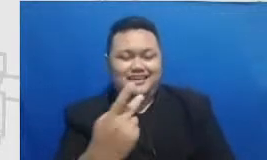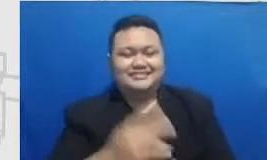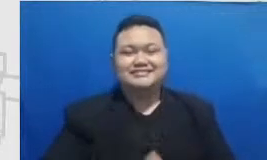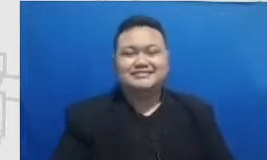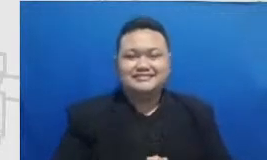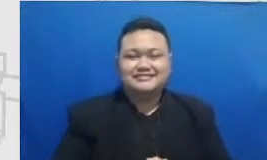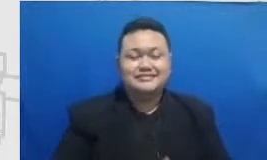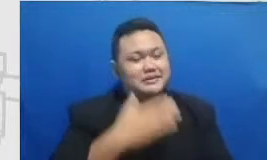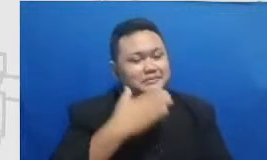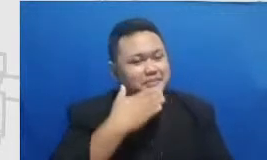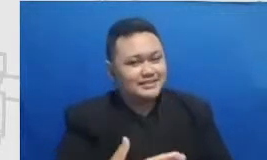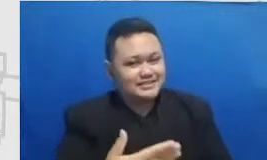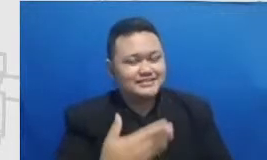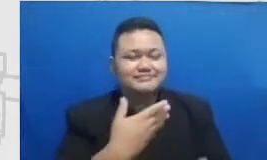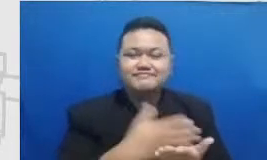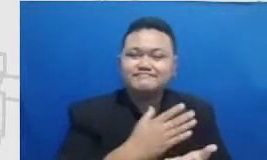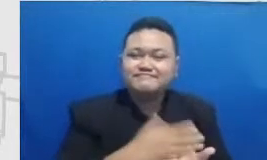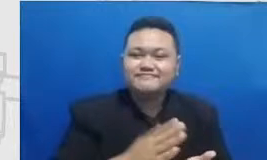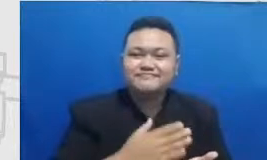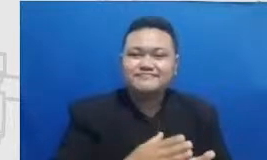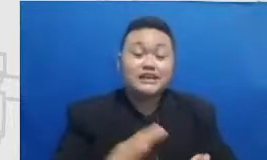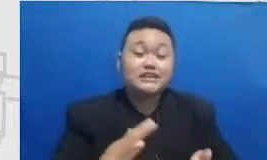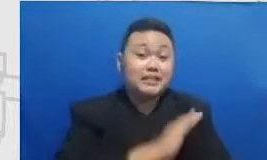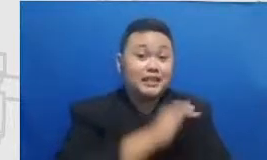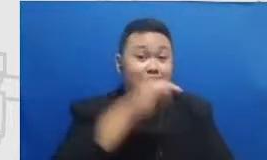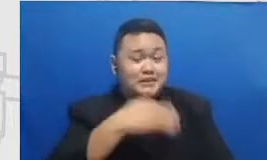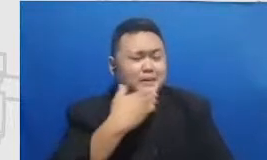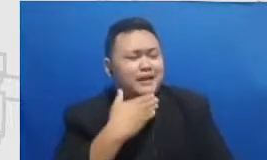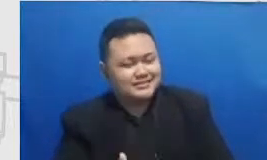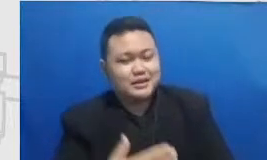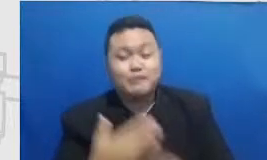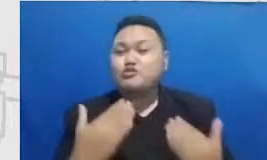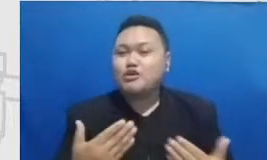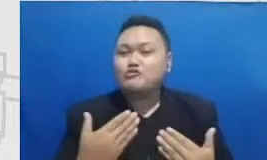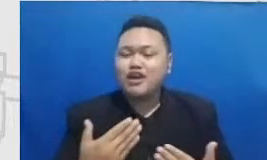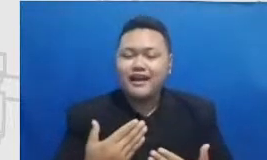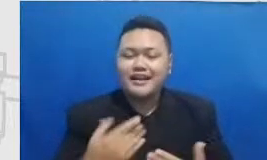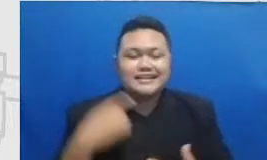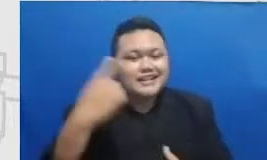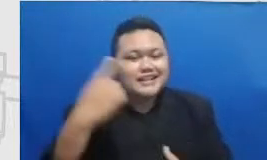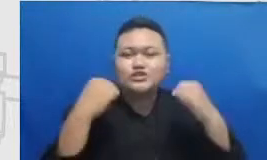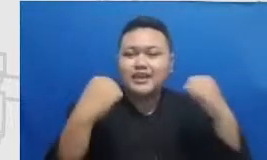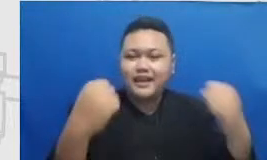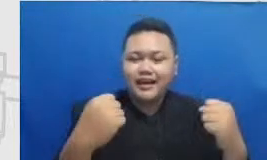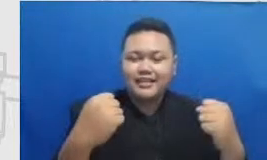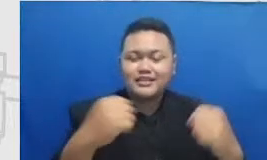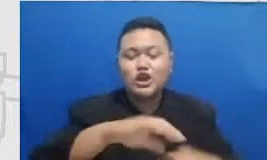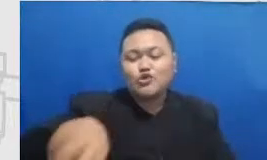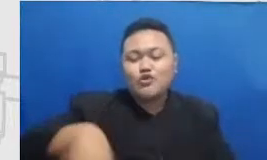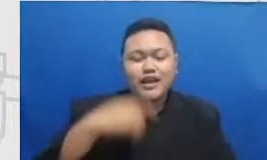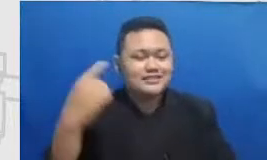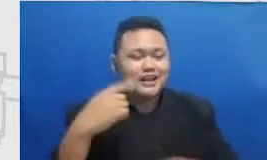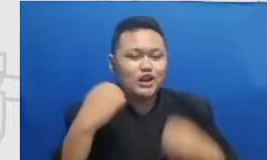Pada kesempatan kali ini semoga sehat-sehat terus buat naj dan juga keluarga semangat sukses dengan